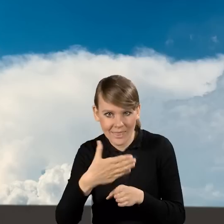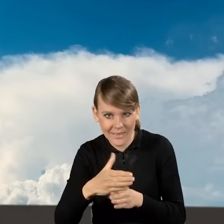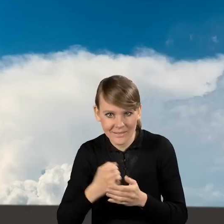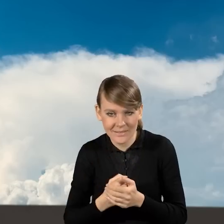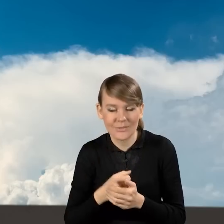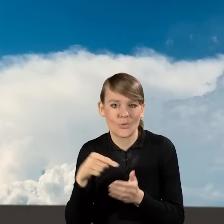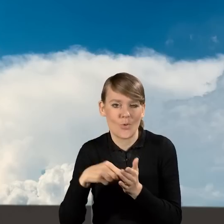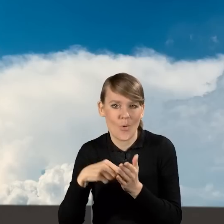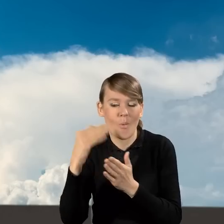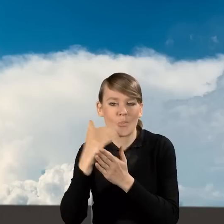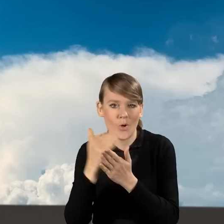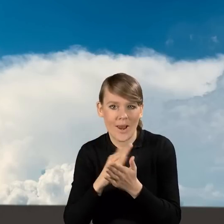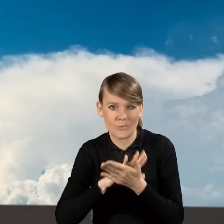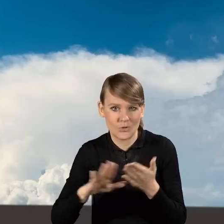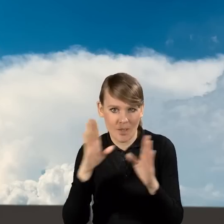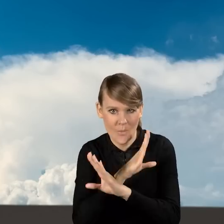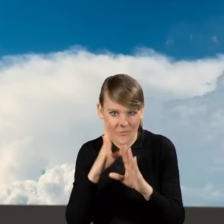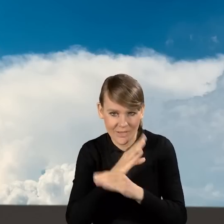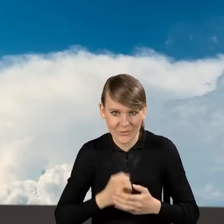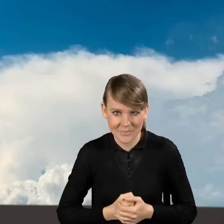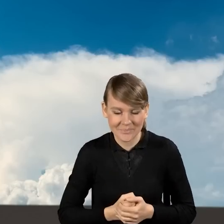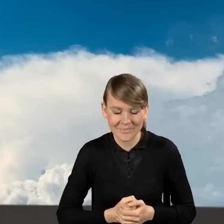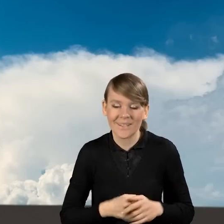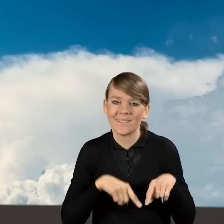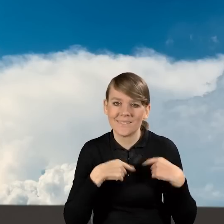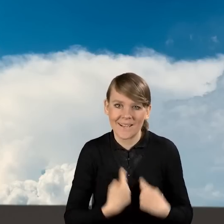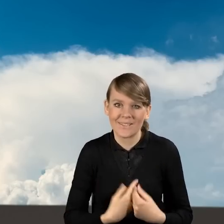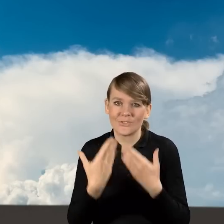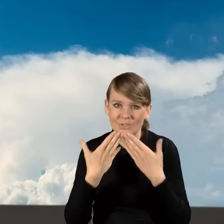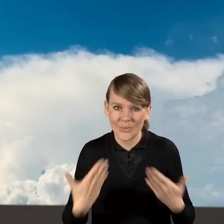w ramach programu Czyste Powietrze. Serdecznie Państwu dziękuję.